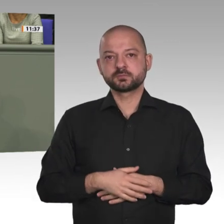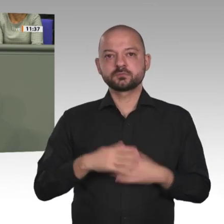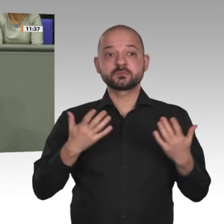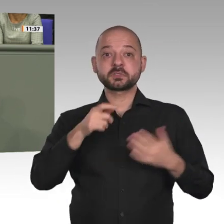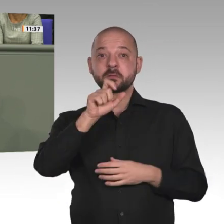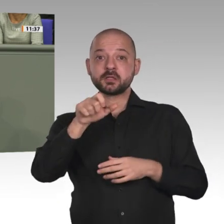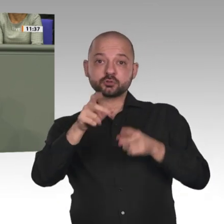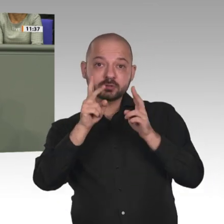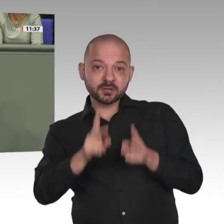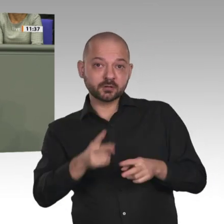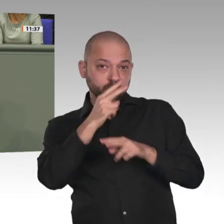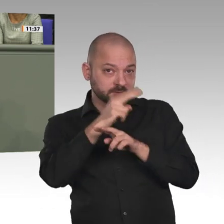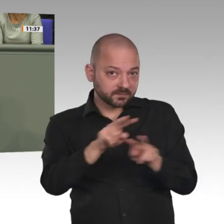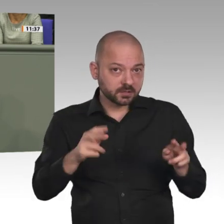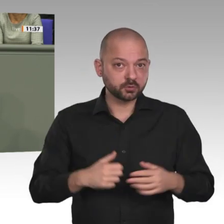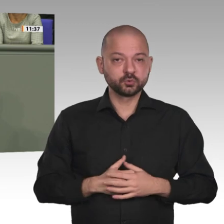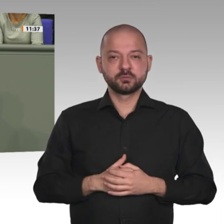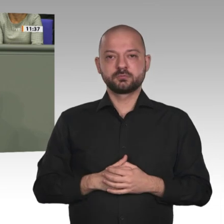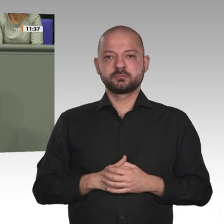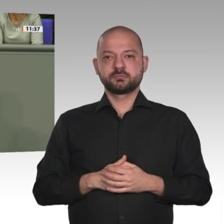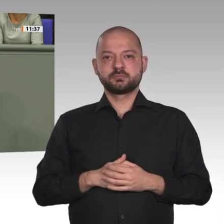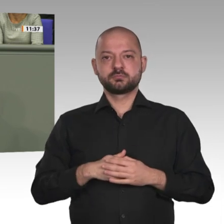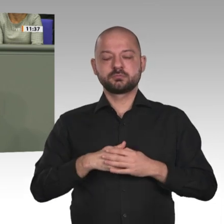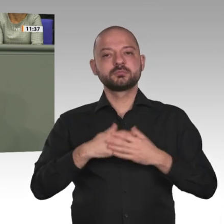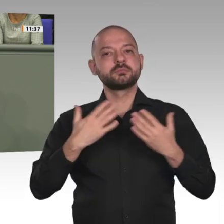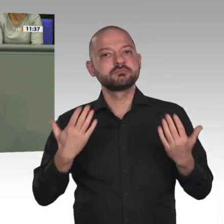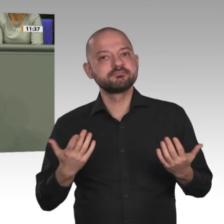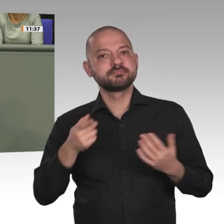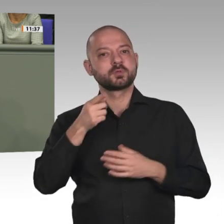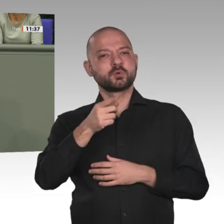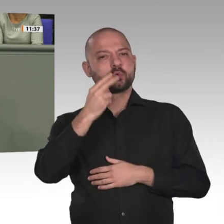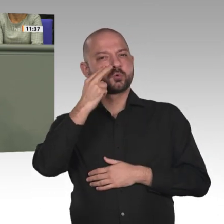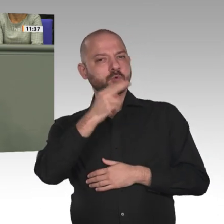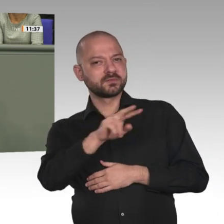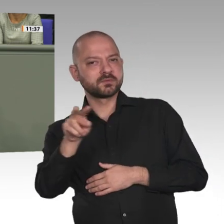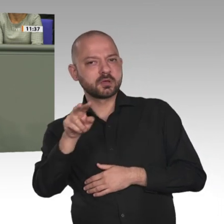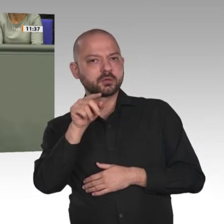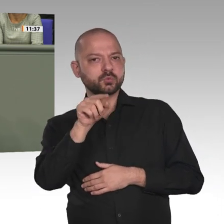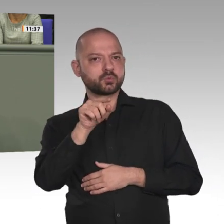Wir von der AfD fühlen uns genauso wie alle anderen demokratischen Parteien auch